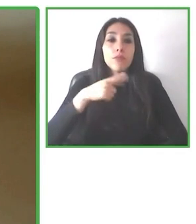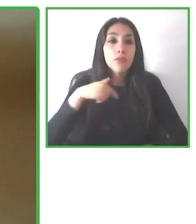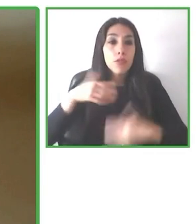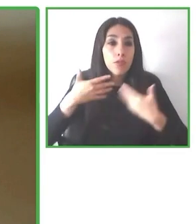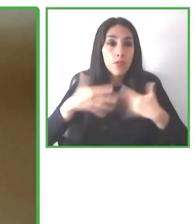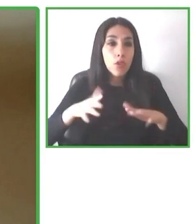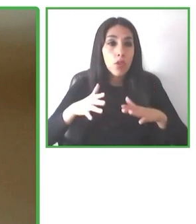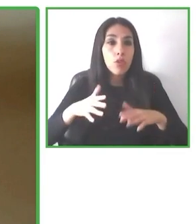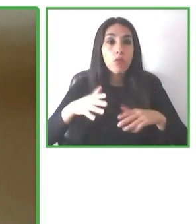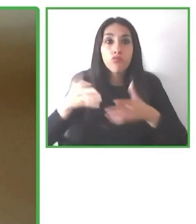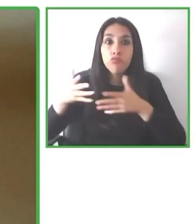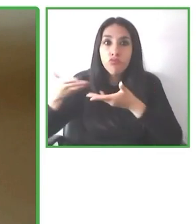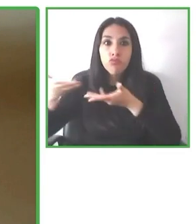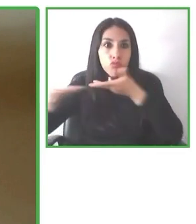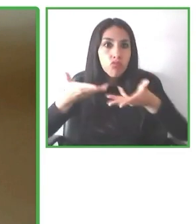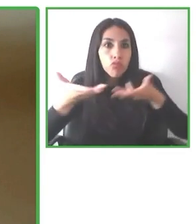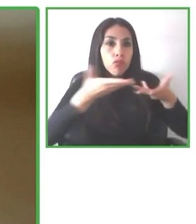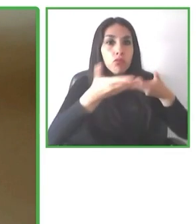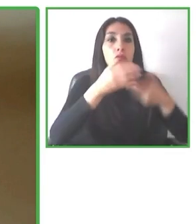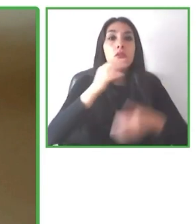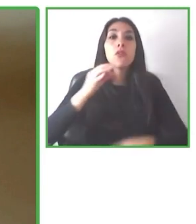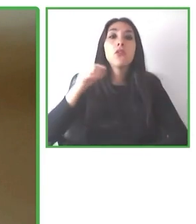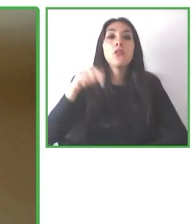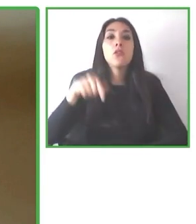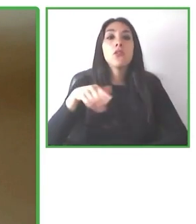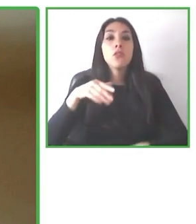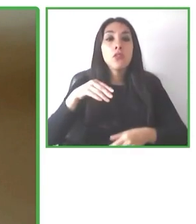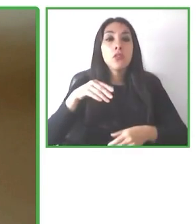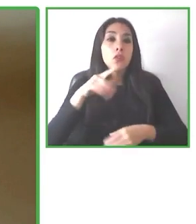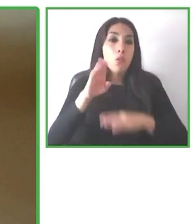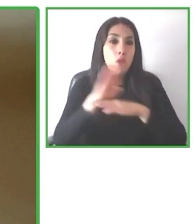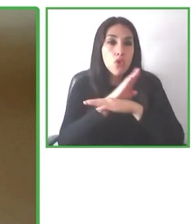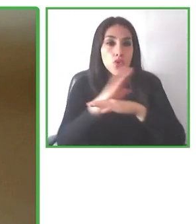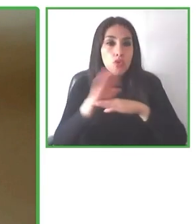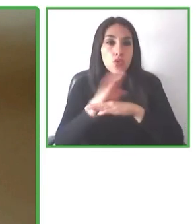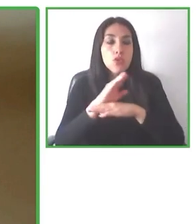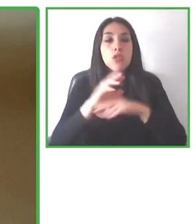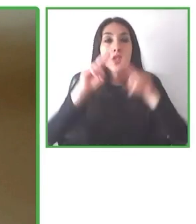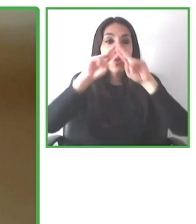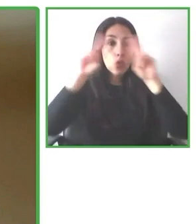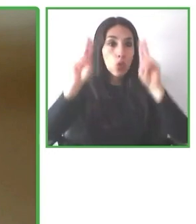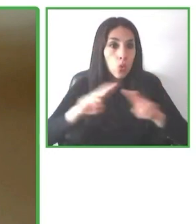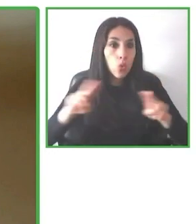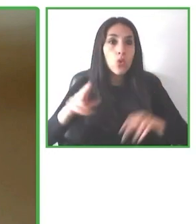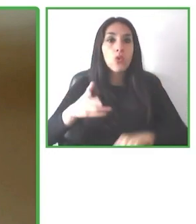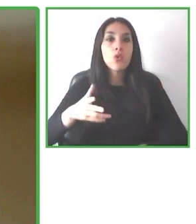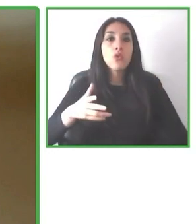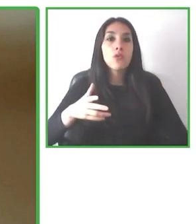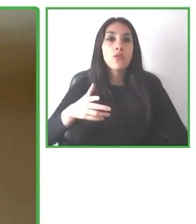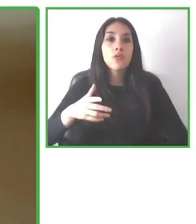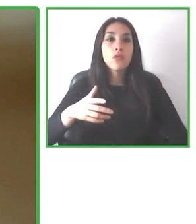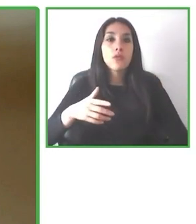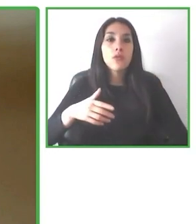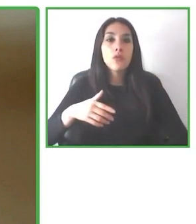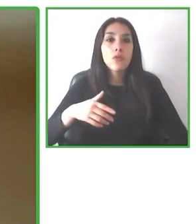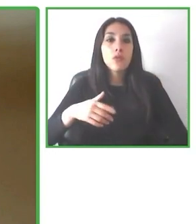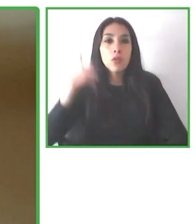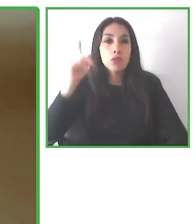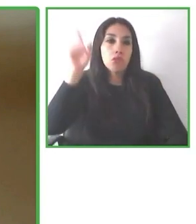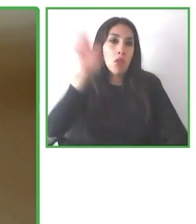Buenas tardes. Muchas gracias Jesús por la introducción. Mi nombre es Andrés Villagrán, responsable del equipo de marketing de Wheel the World.